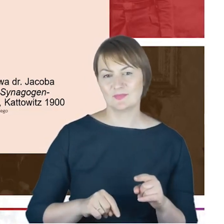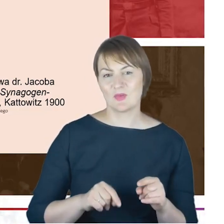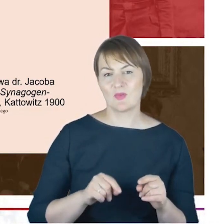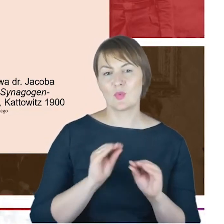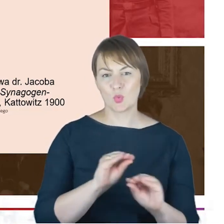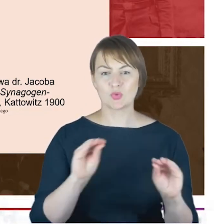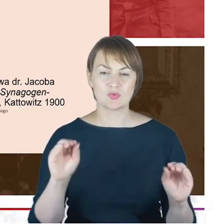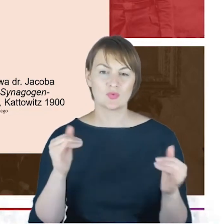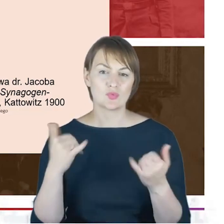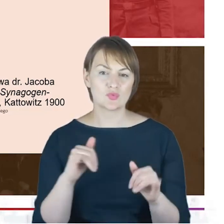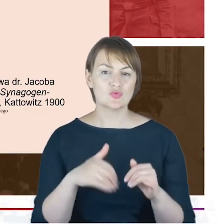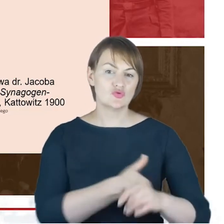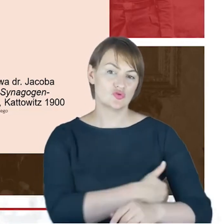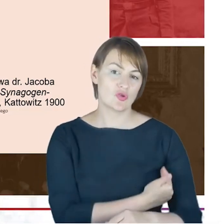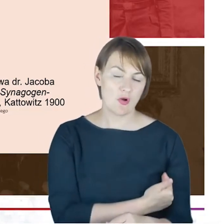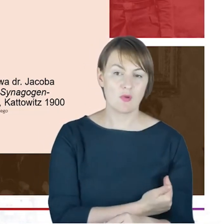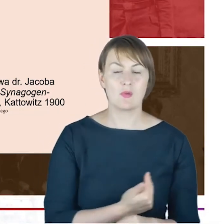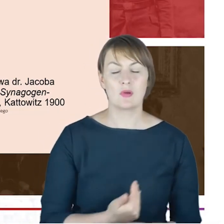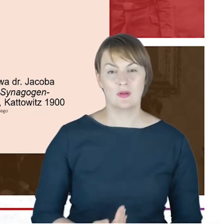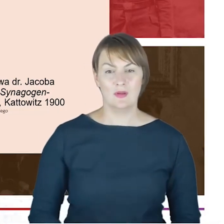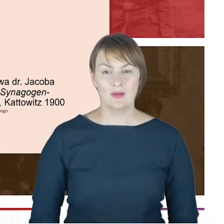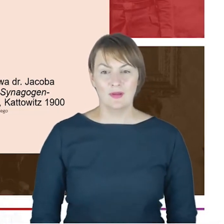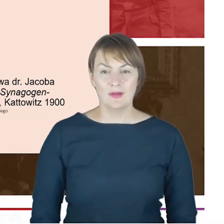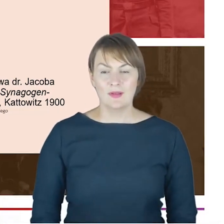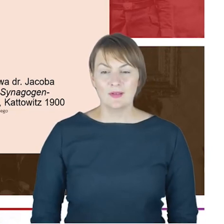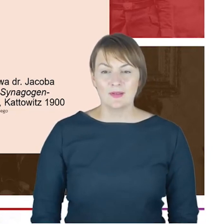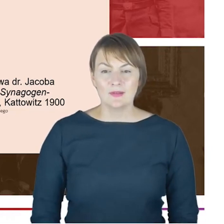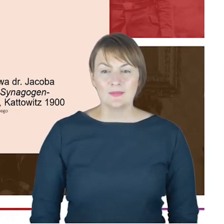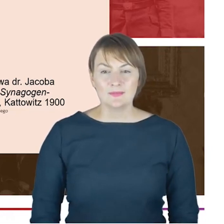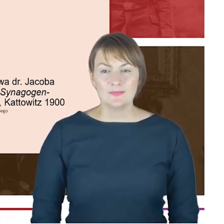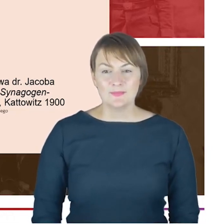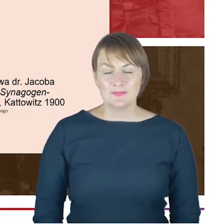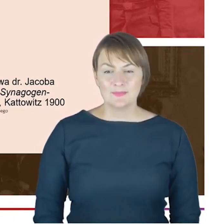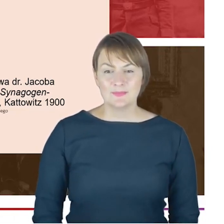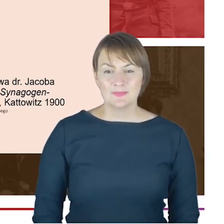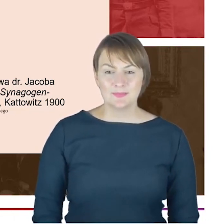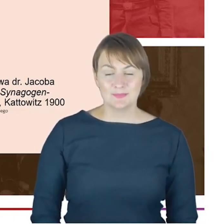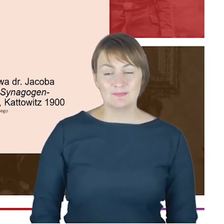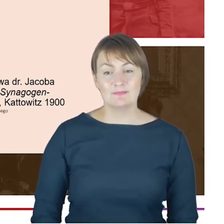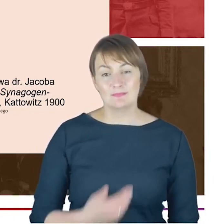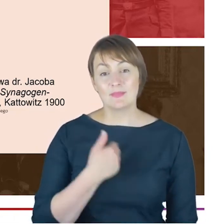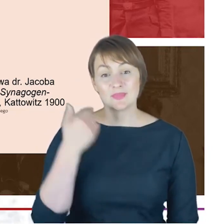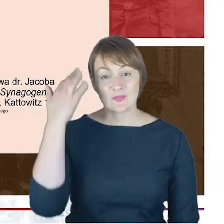na korytarze szkolne. Ponieważ możemy sobie tylko wyobrazić, jeśli oni w Hotelu Winnera grając w skata,